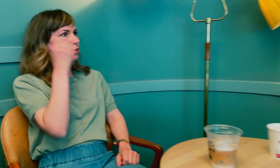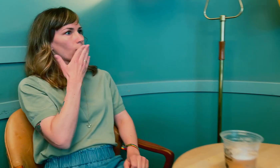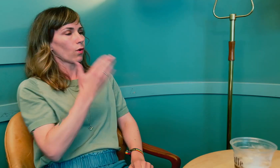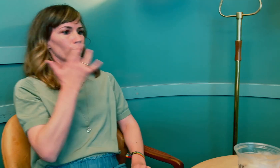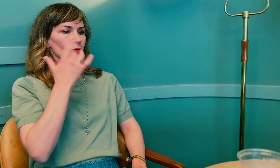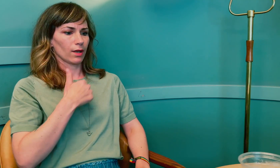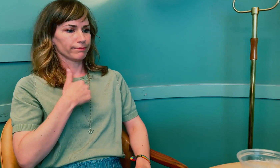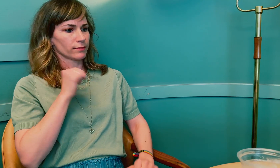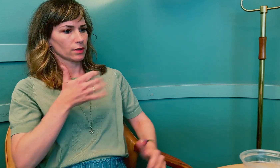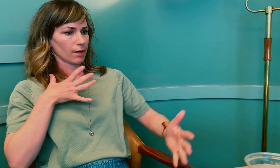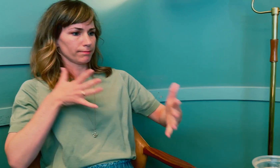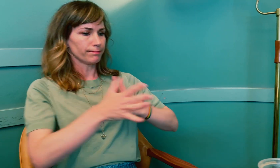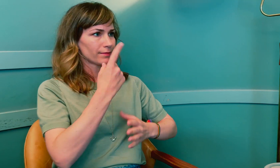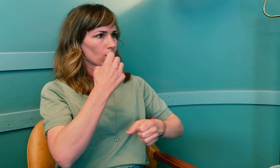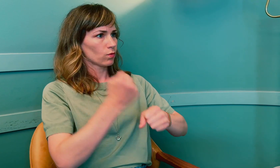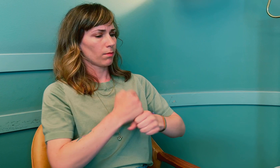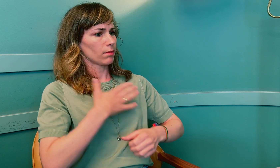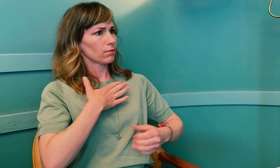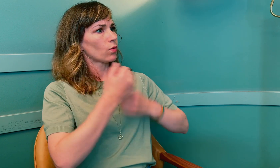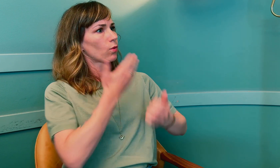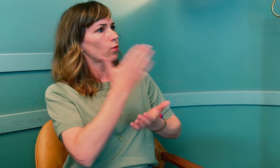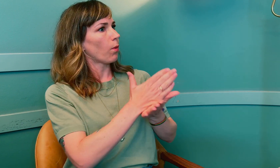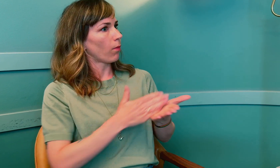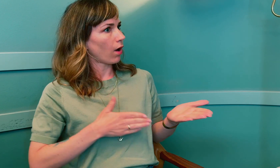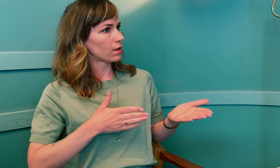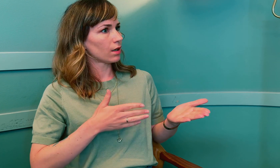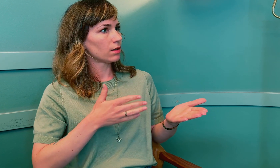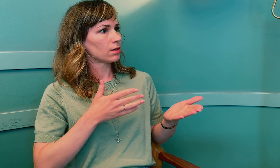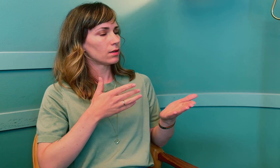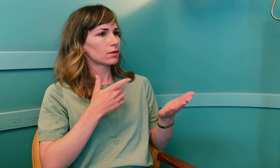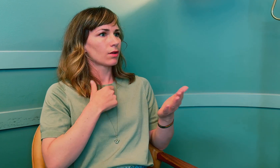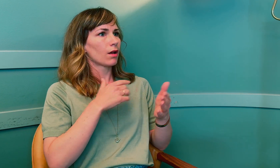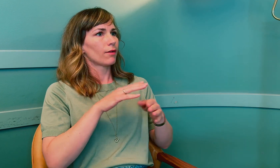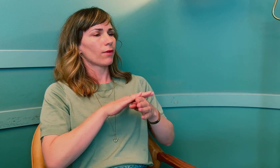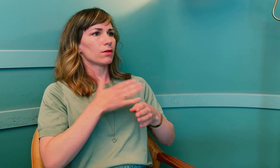Ja, jeg forstår det godt. Når jeg skal gjennomføre en jobb, vil jeg gjøre det på en god måte.